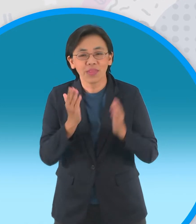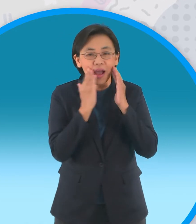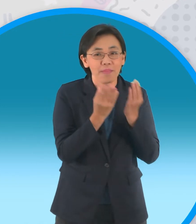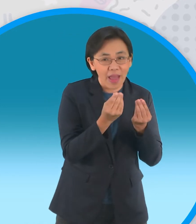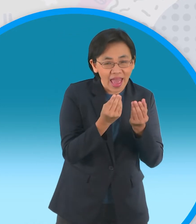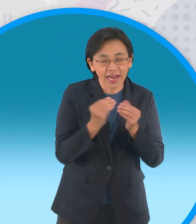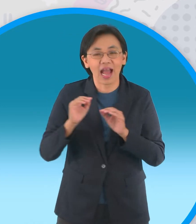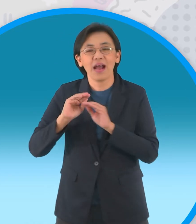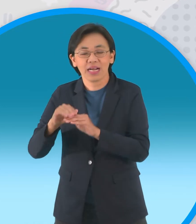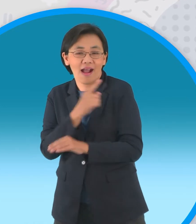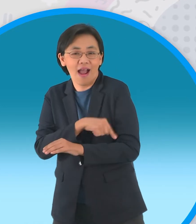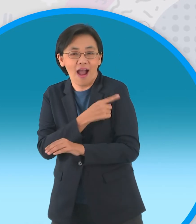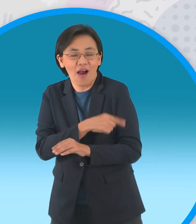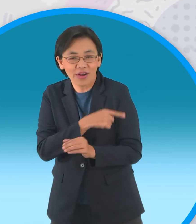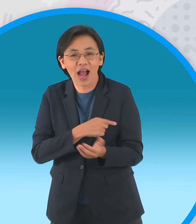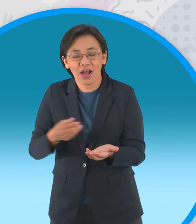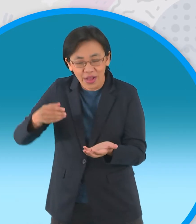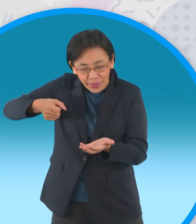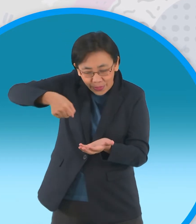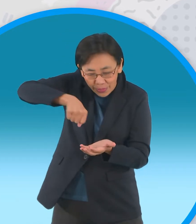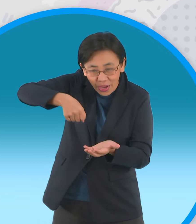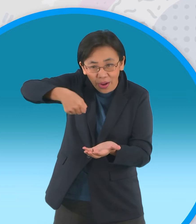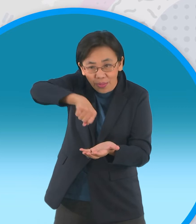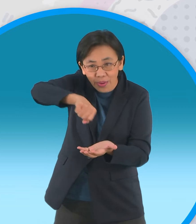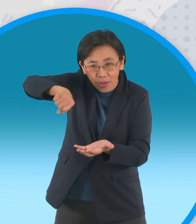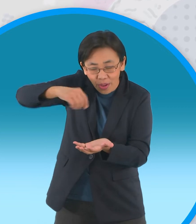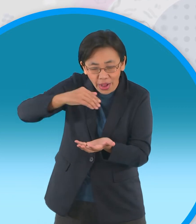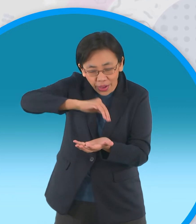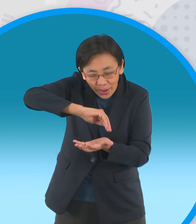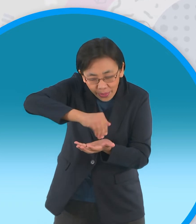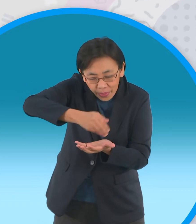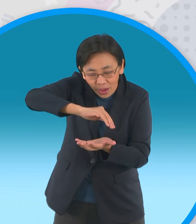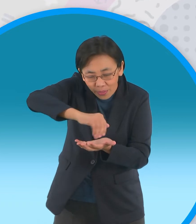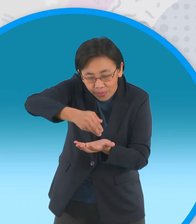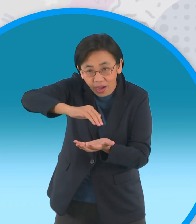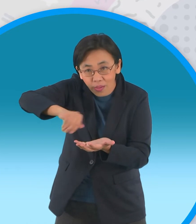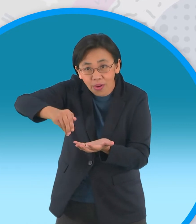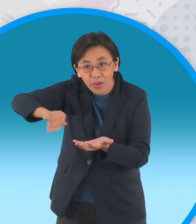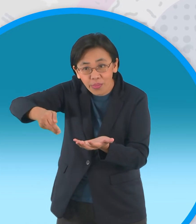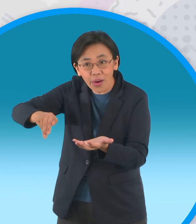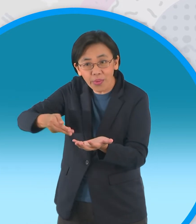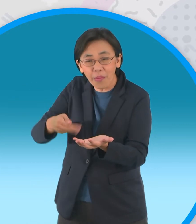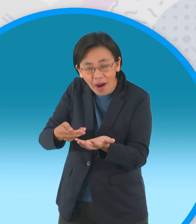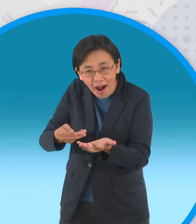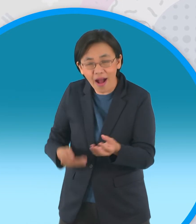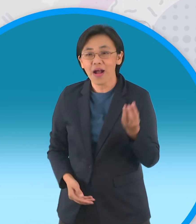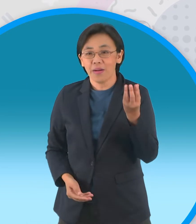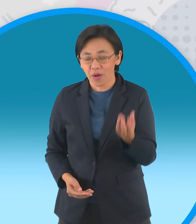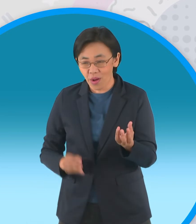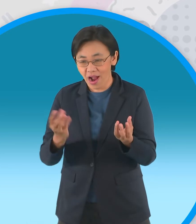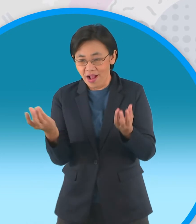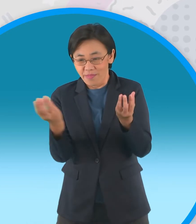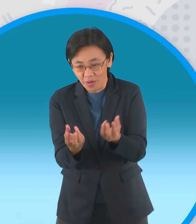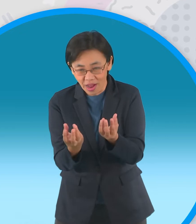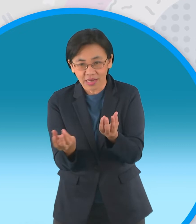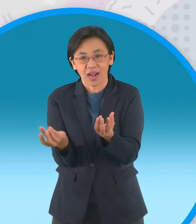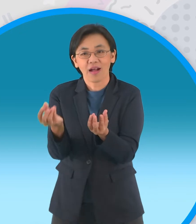บรรจงหยอดลงหลุมพอสุกได้ที่ก็จะแคะออกจาก หลุมและนำมาวางให้หน้าซ้อนกันเป็นสัญลักษณ์